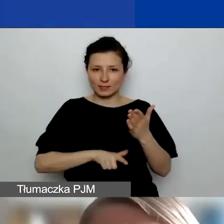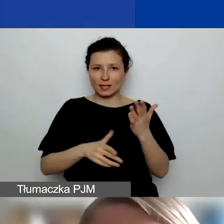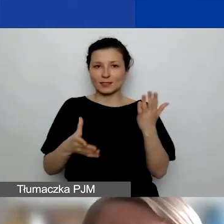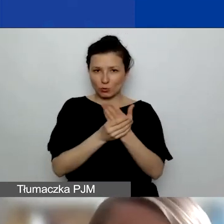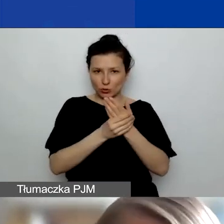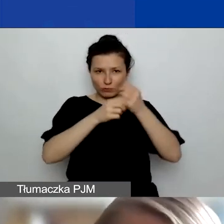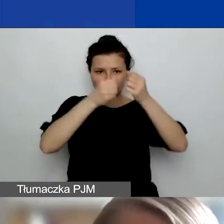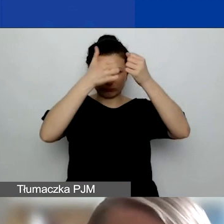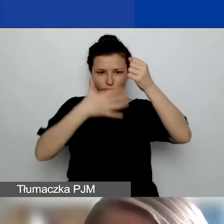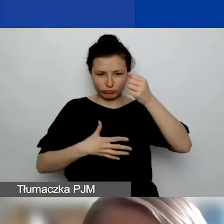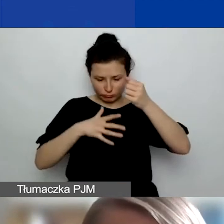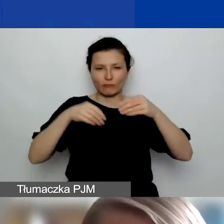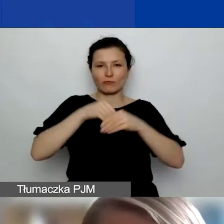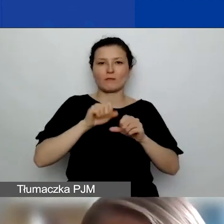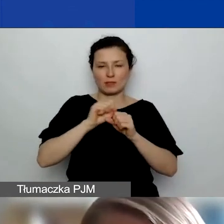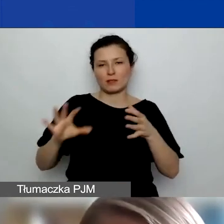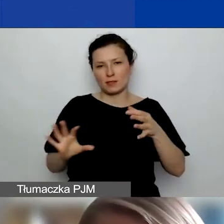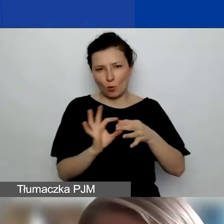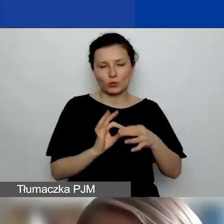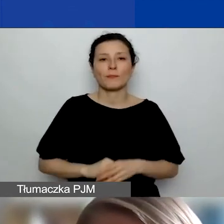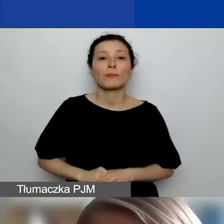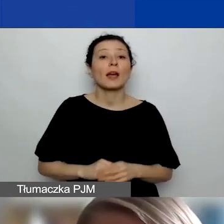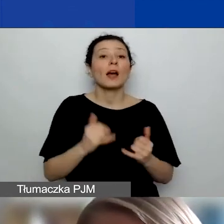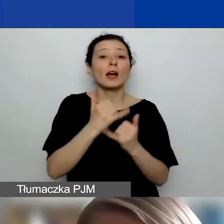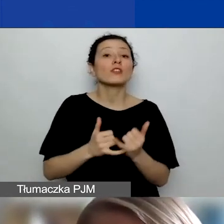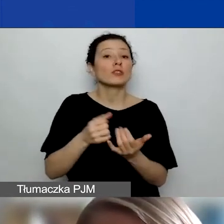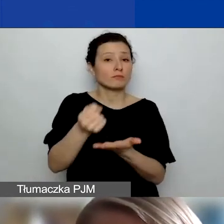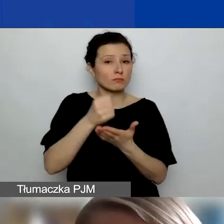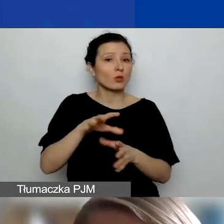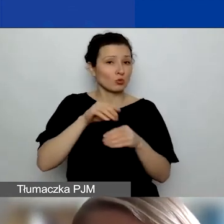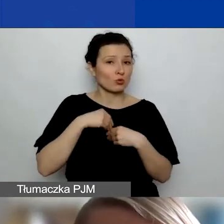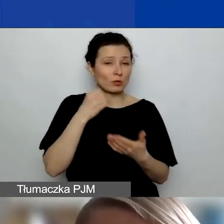Jeżeli uzyskacie grant, to już na kolejnym etapie będziecie podpisywać umowę partnerską.